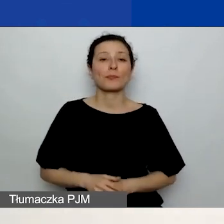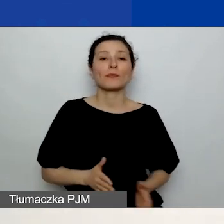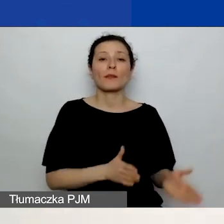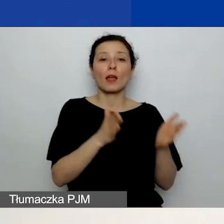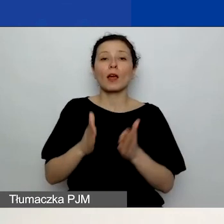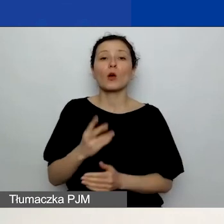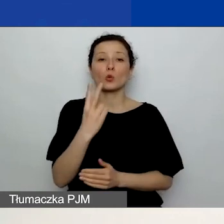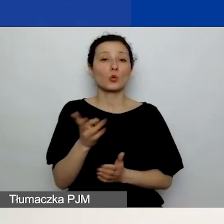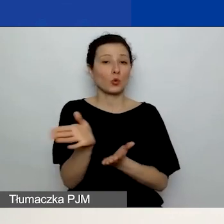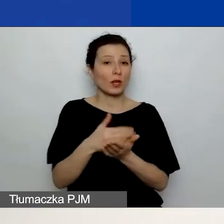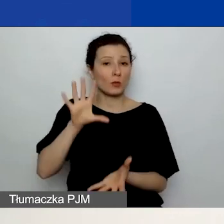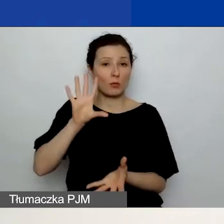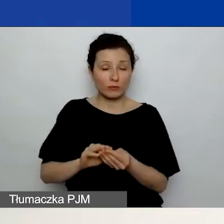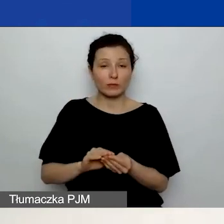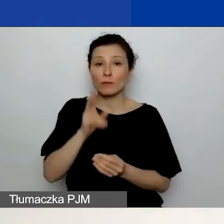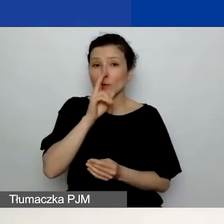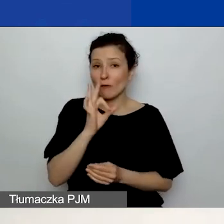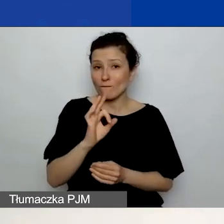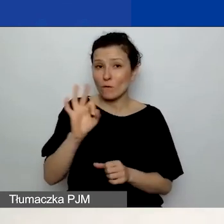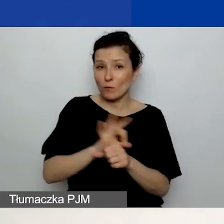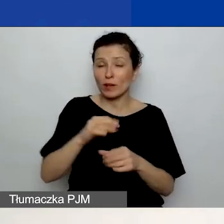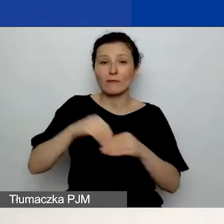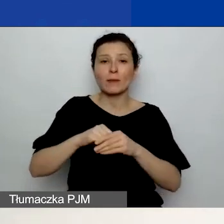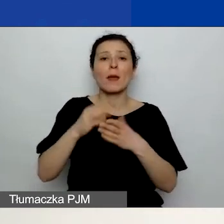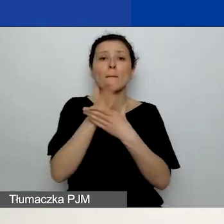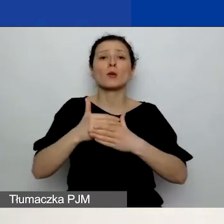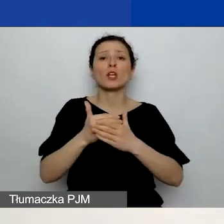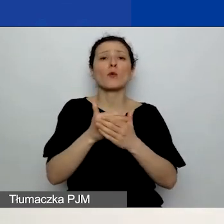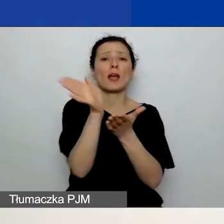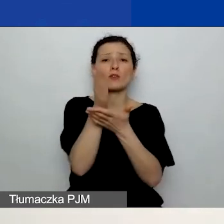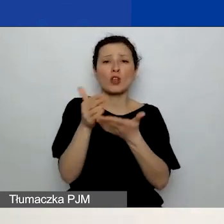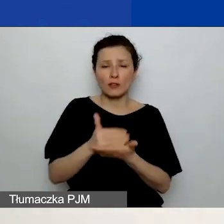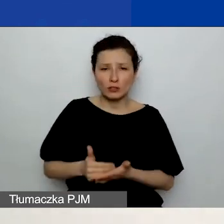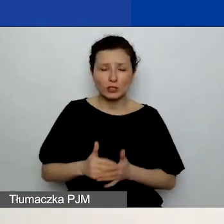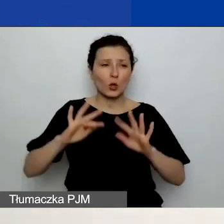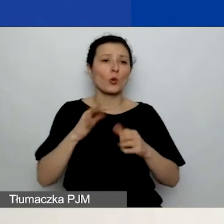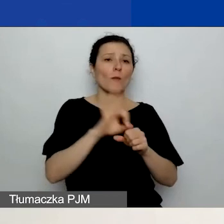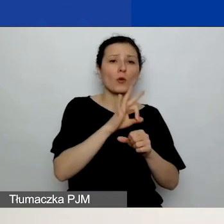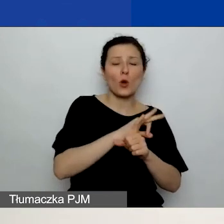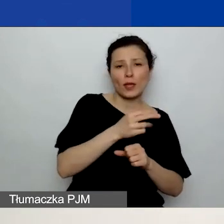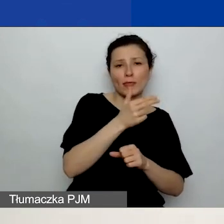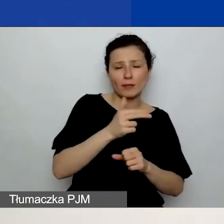zobaczycie wasz projekt w rozbiciu na części. Czyli jako projekt tematyczny, ten zasadniczy, podstawowy projekt,